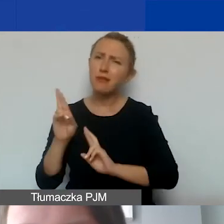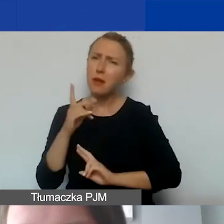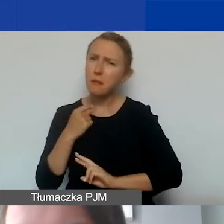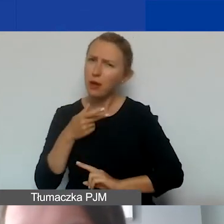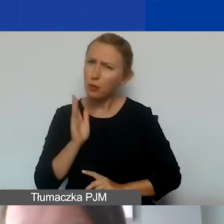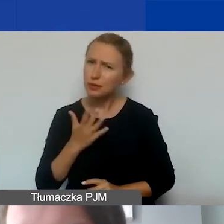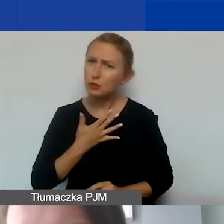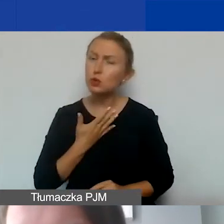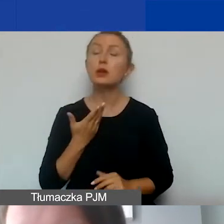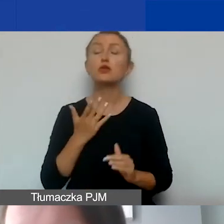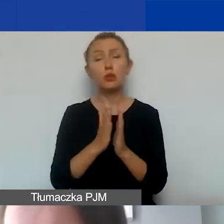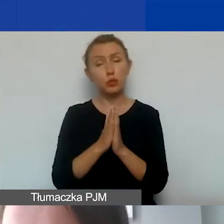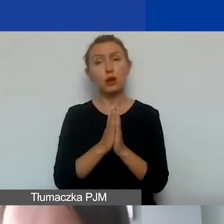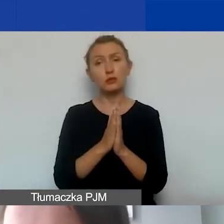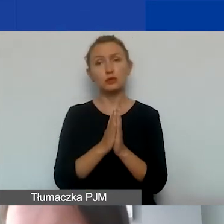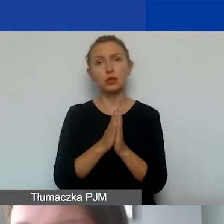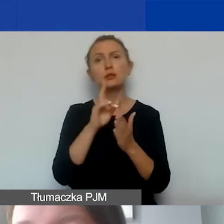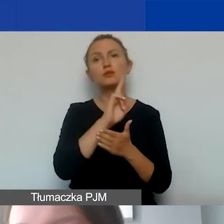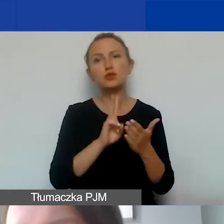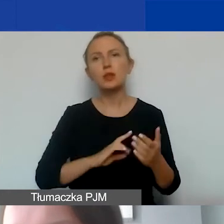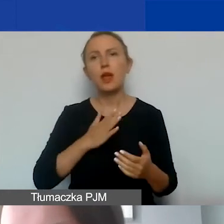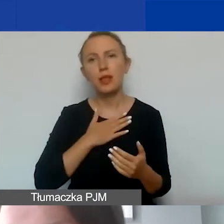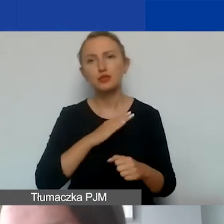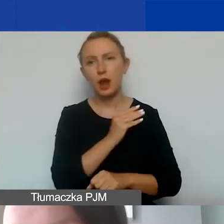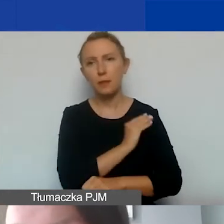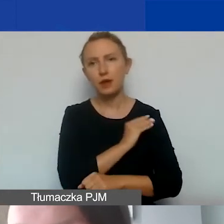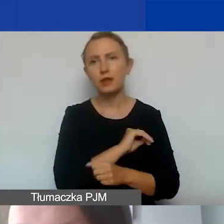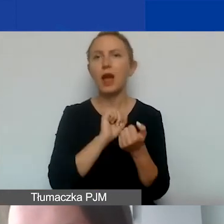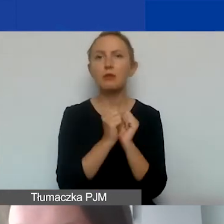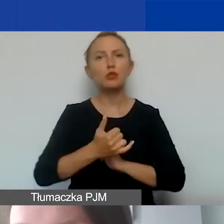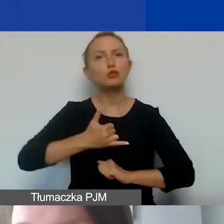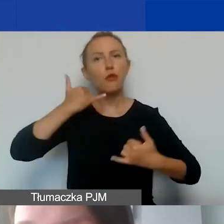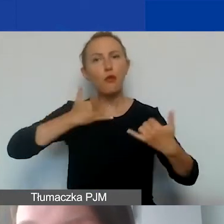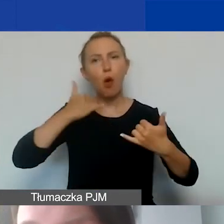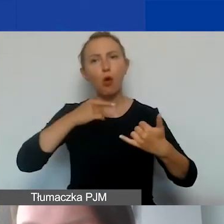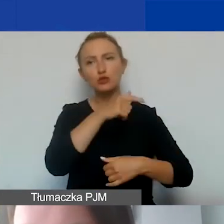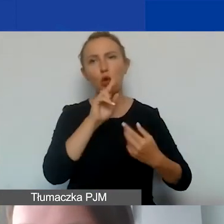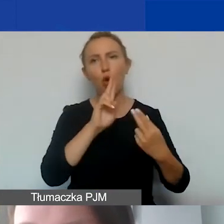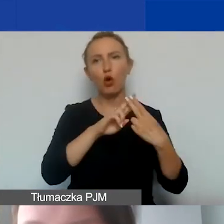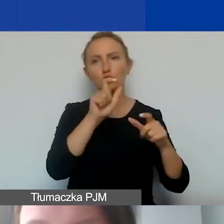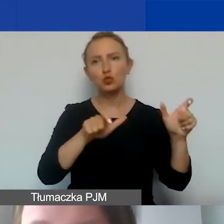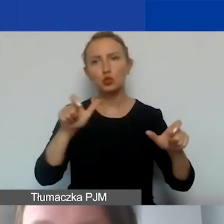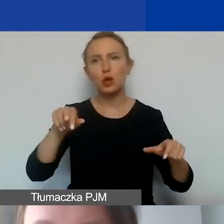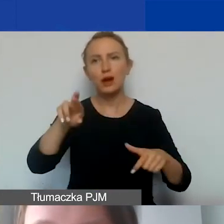to proszę przeczytać nasze materiały albo dzwonić do naszych konsultantów w regionach,